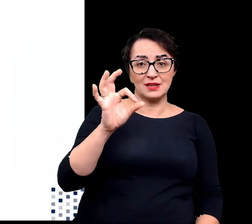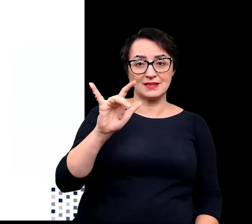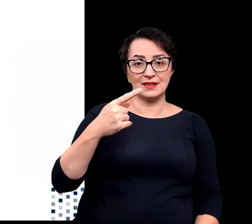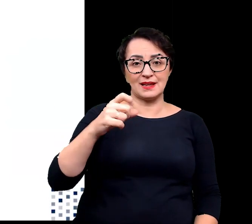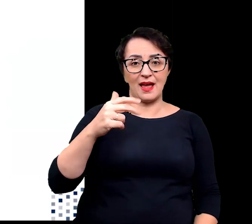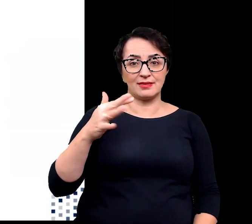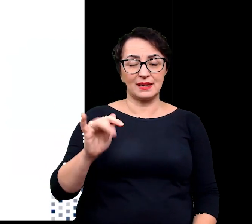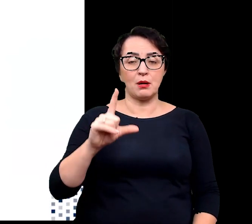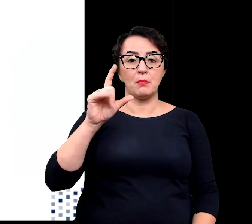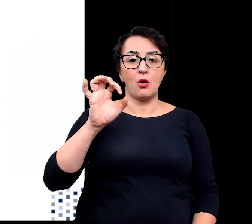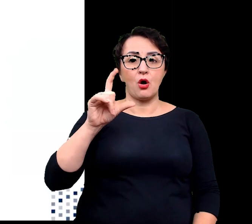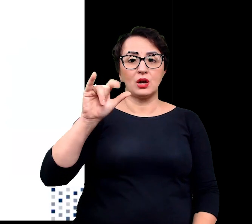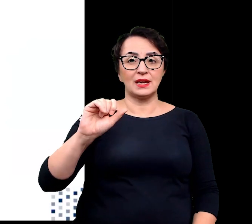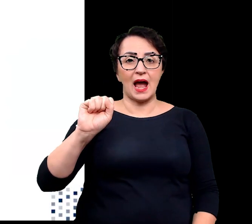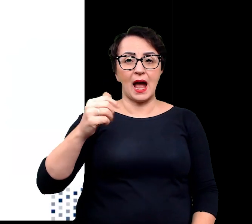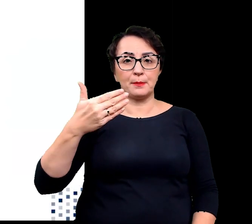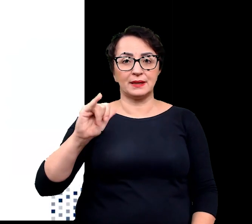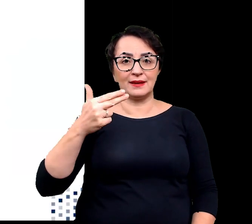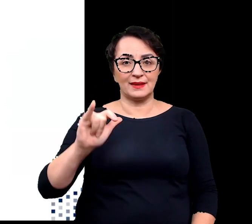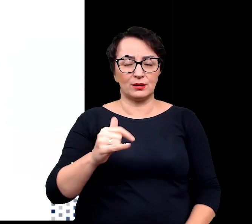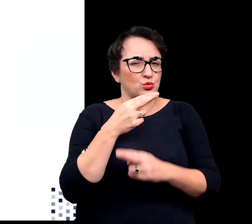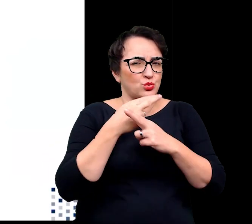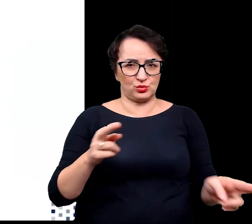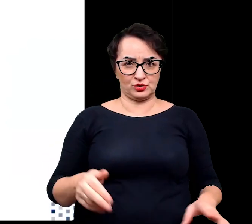związki kompatybilne czy osmoprotektany.